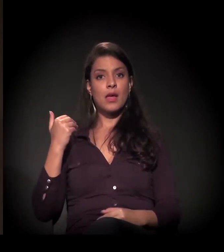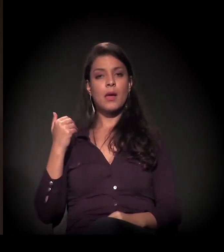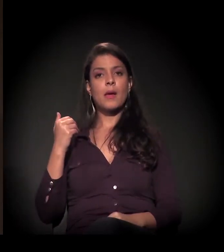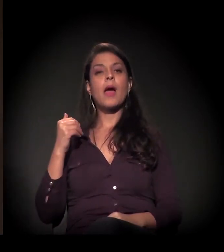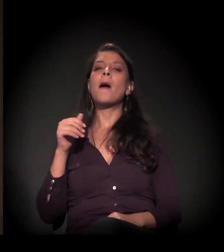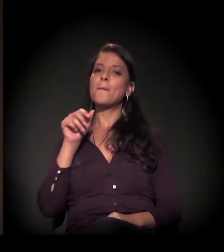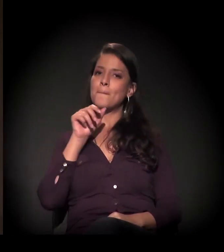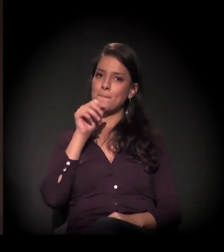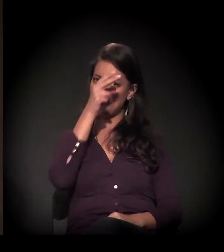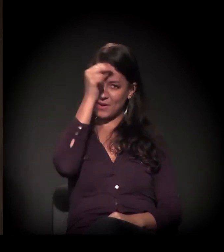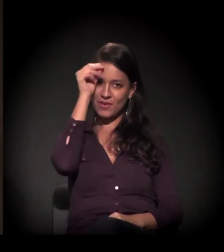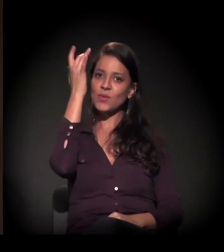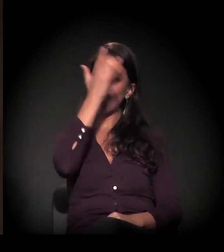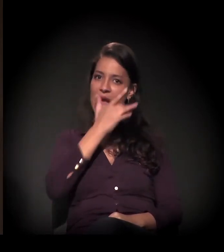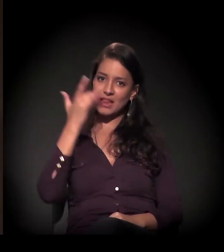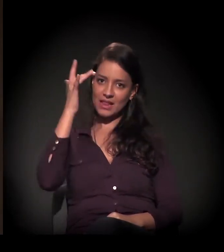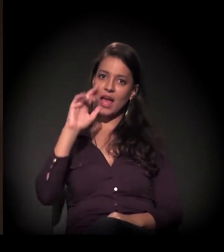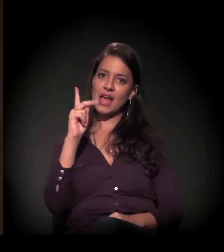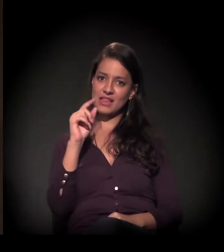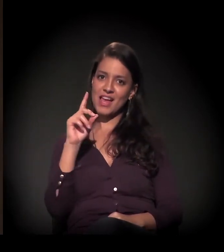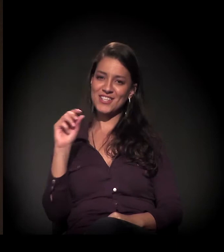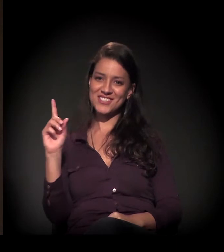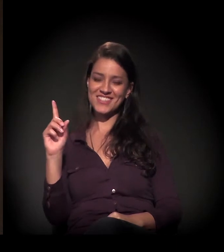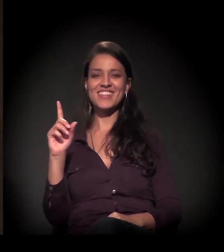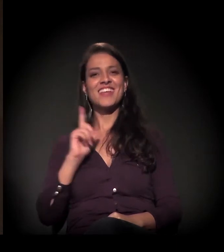do então prefeito Haddad, para falar das duas gestões −